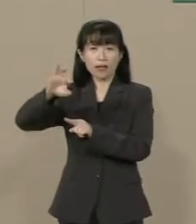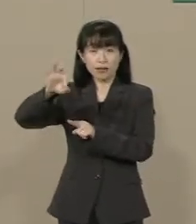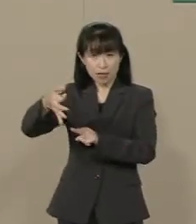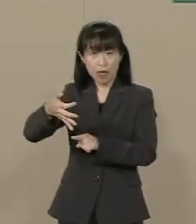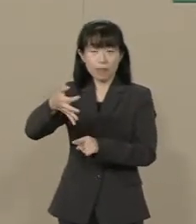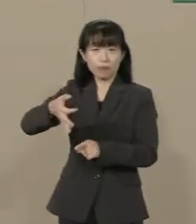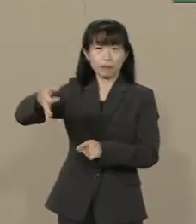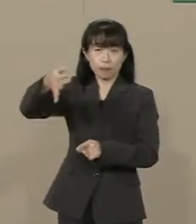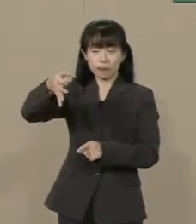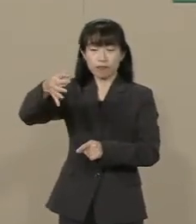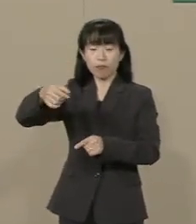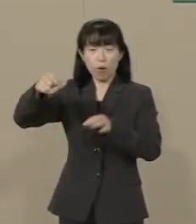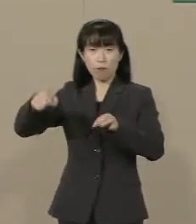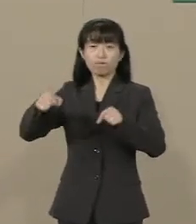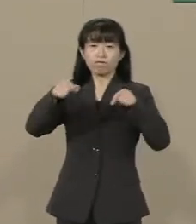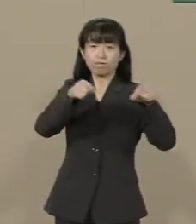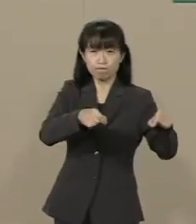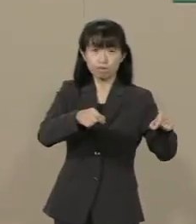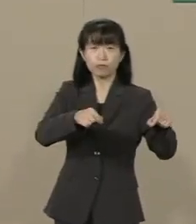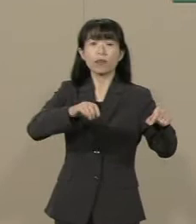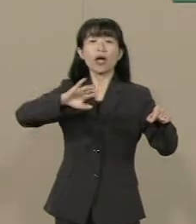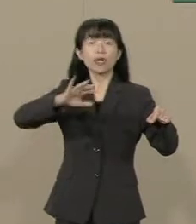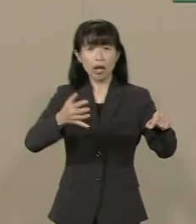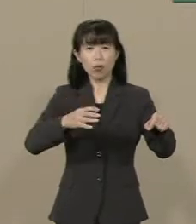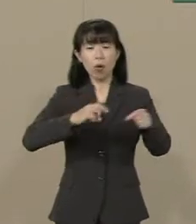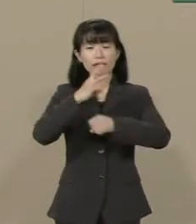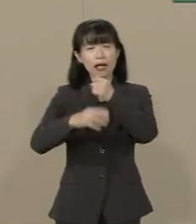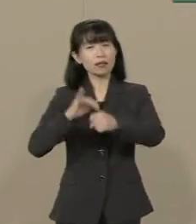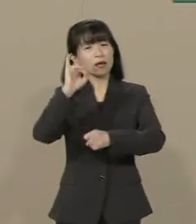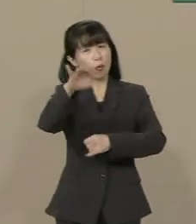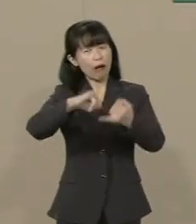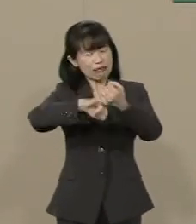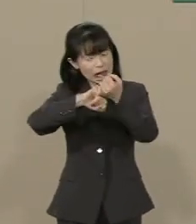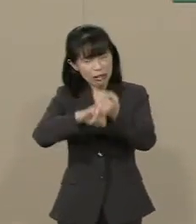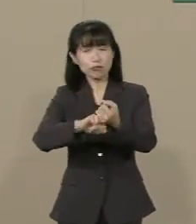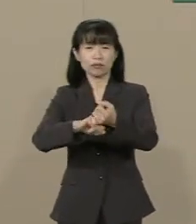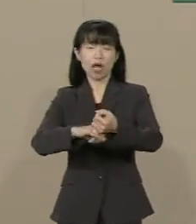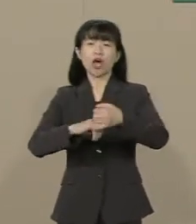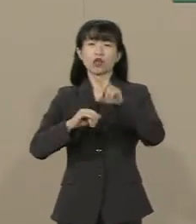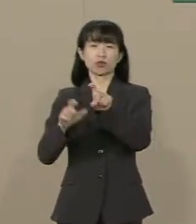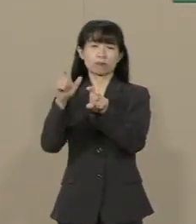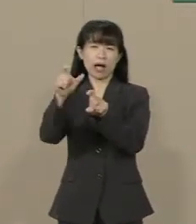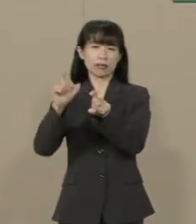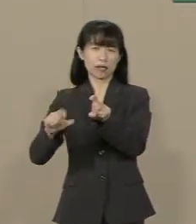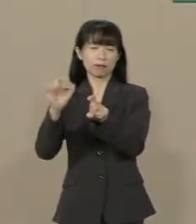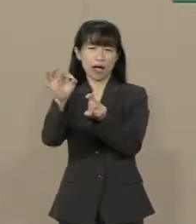｢３年後は必ず10％に増税する｣ と 宣言しておられます